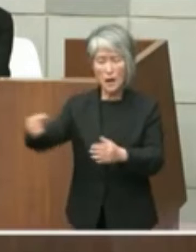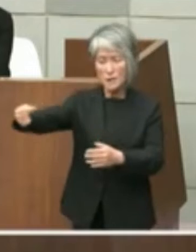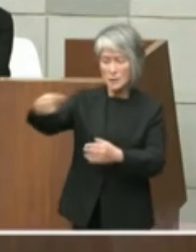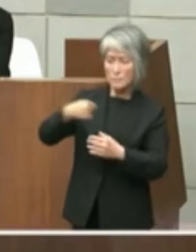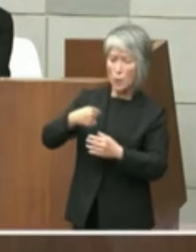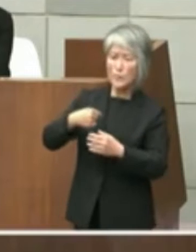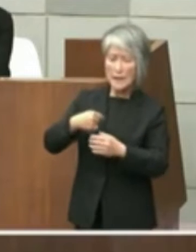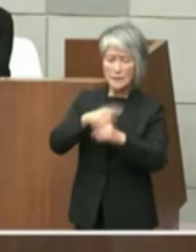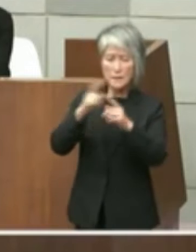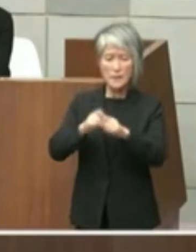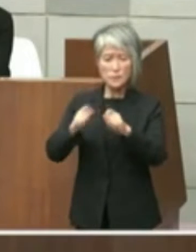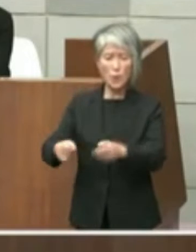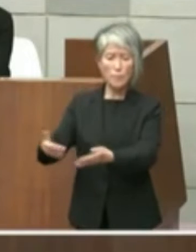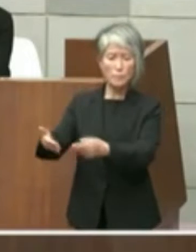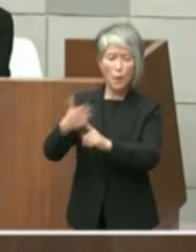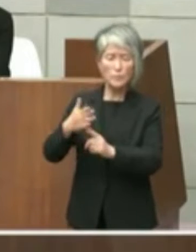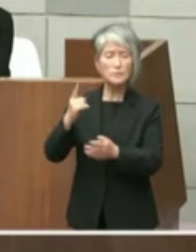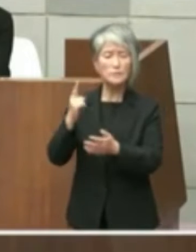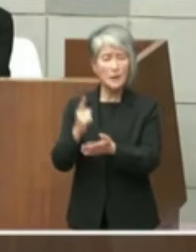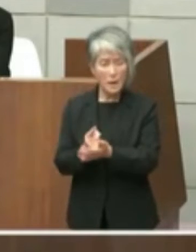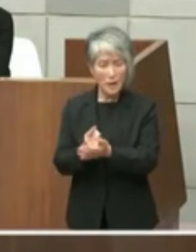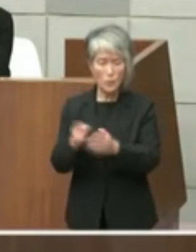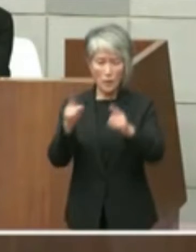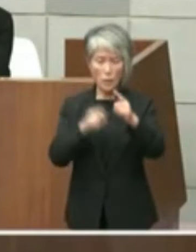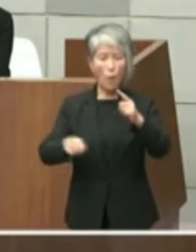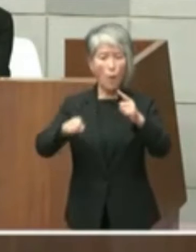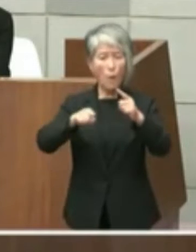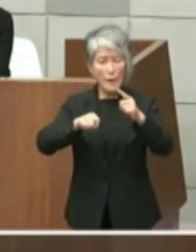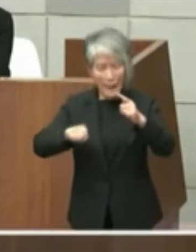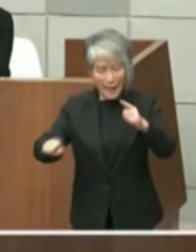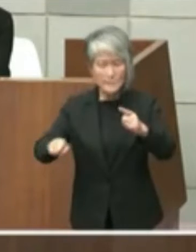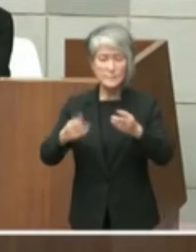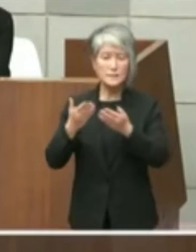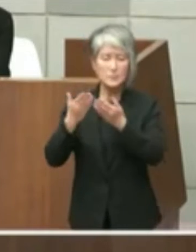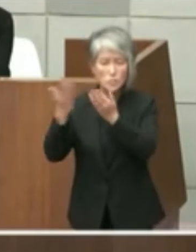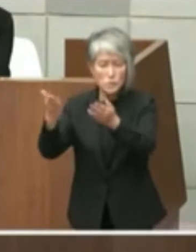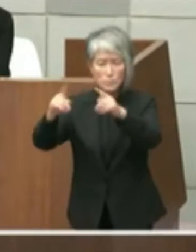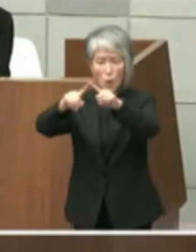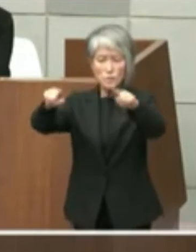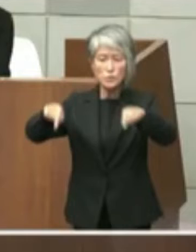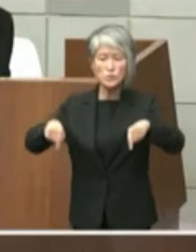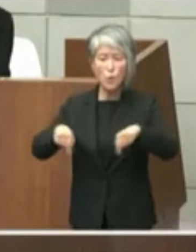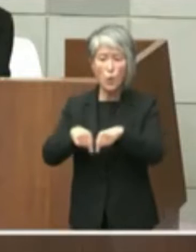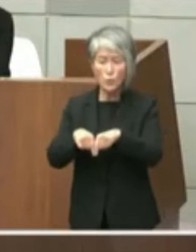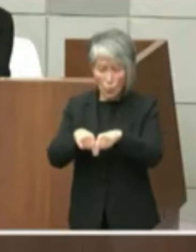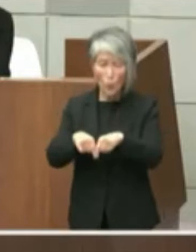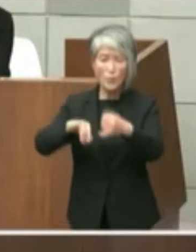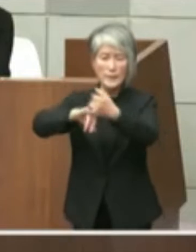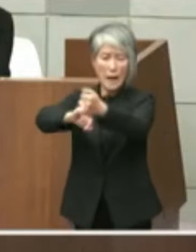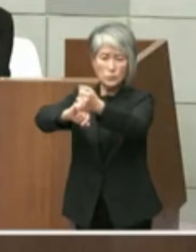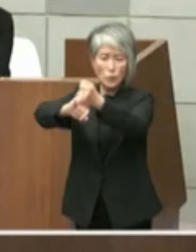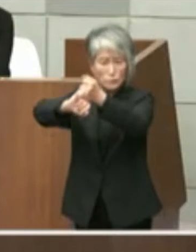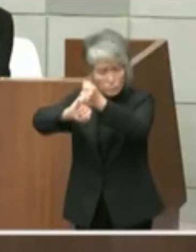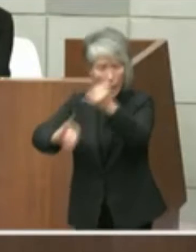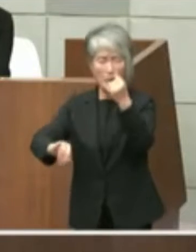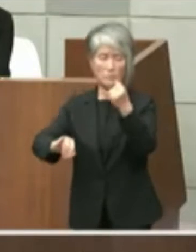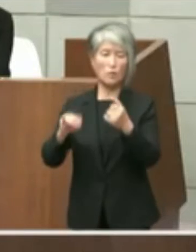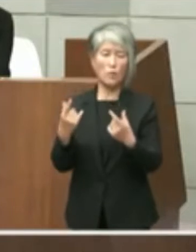は公開質問状における約束を反故にする ものであって斉藤知事は明石市民を騙した